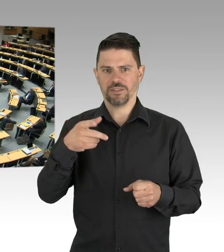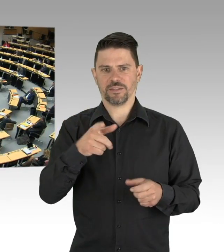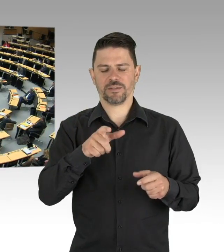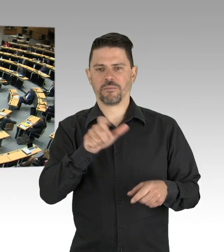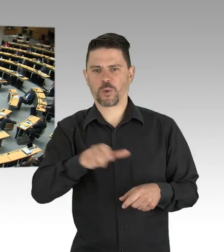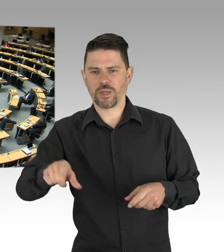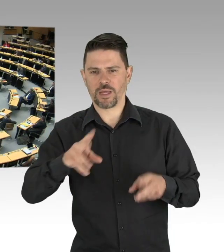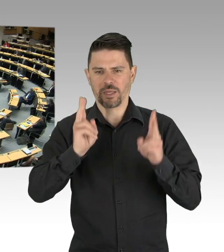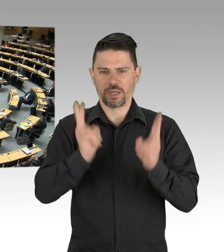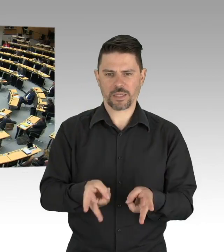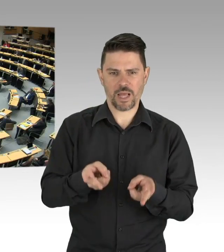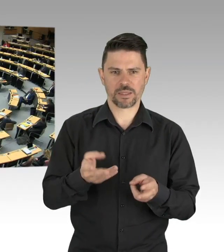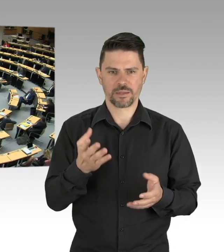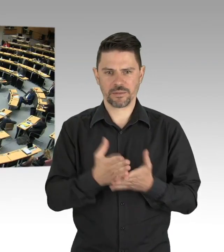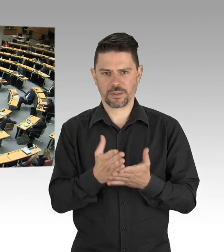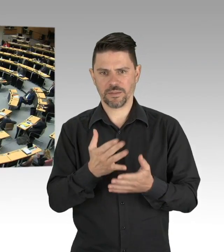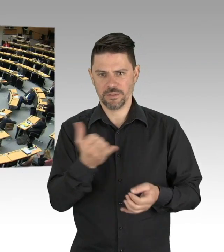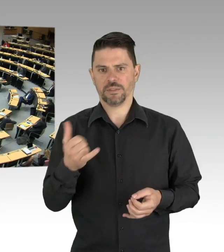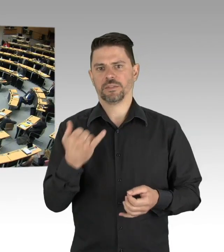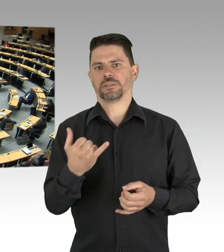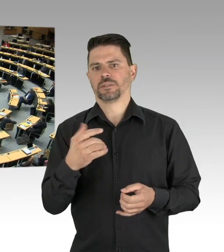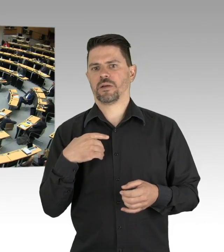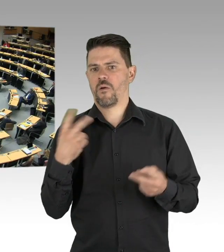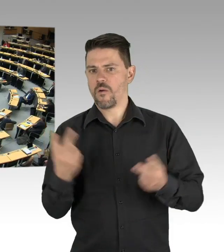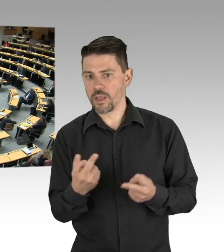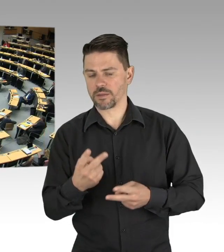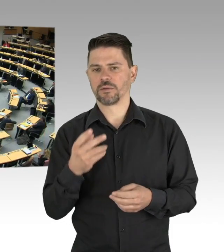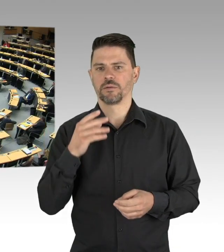Sie wollen das nicht und wir wollen das auch nicht, stärken Sie, das ist mein Schlusssatz,